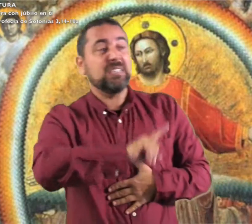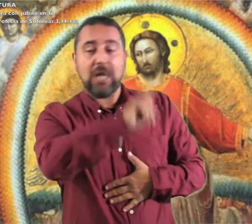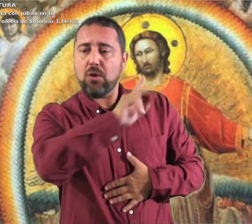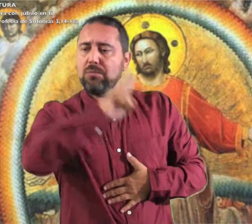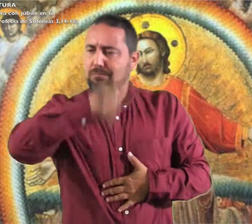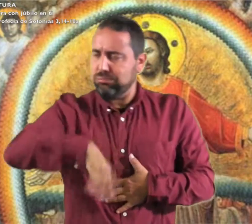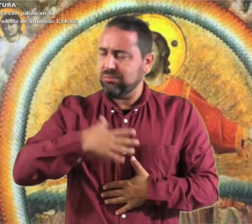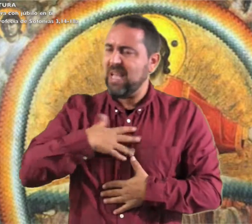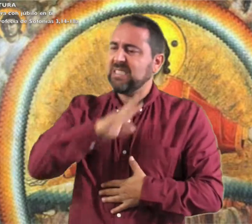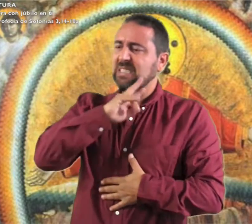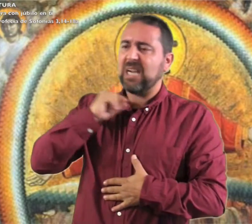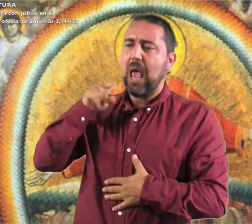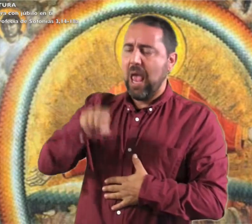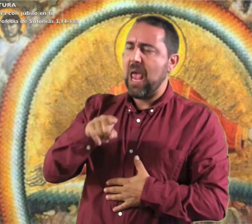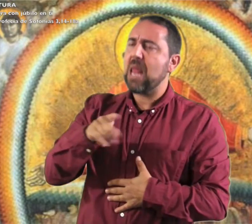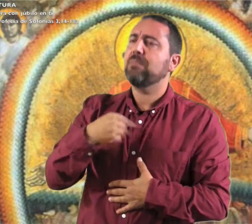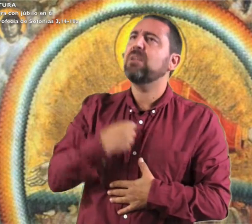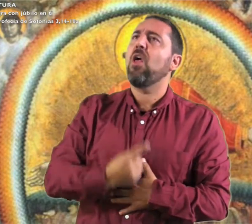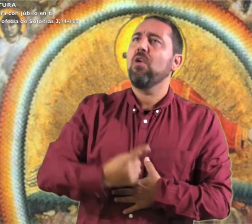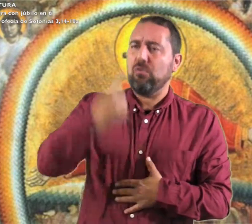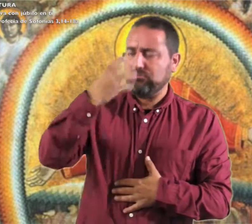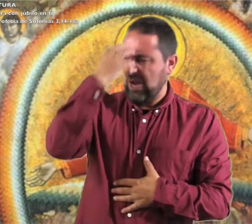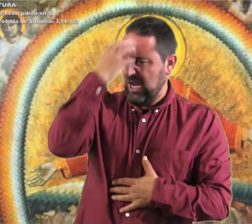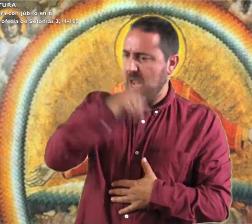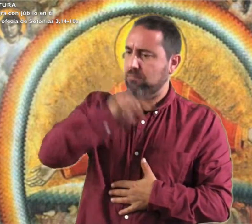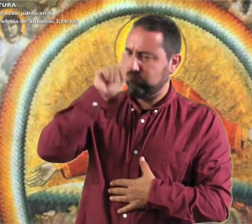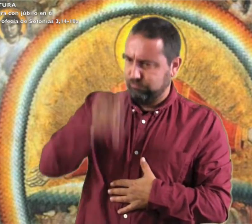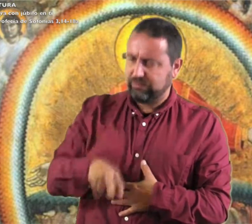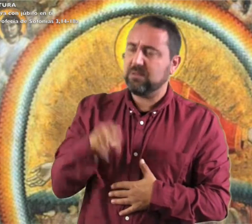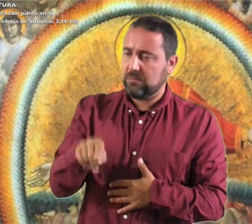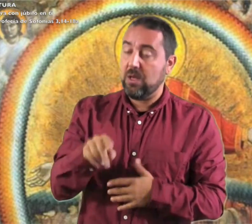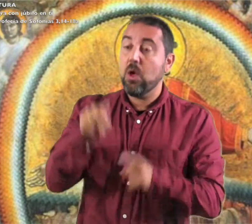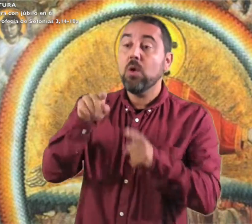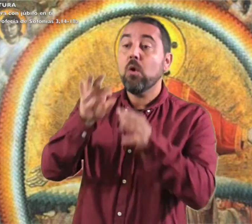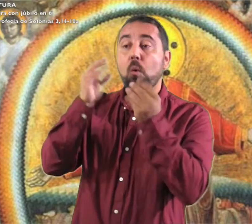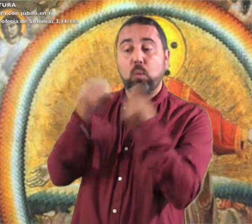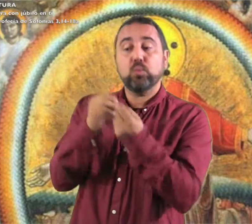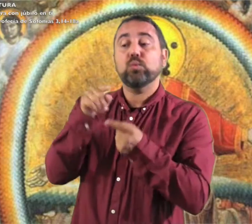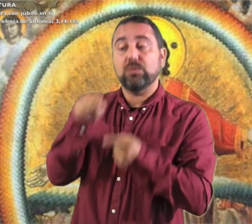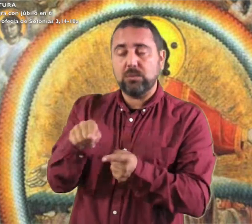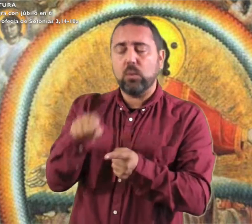a tus enemigos. El Señor será rey de Israel en medio de ti